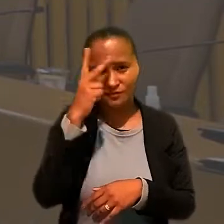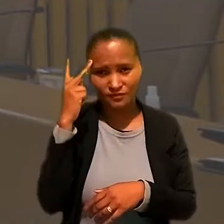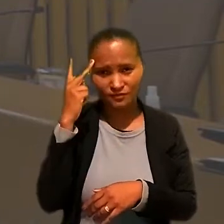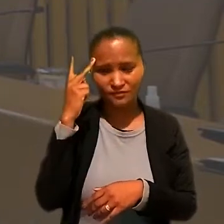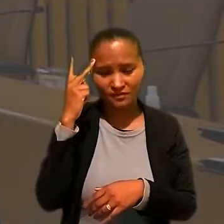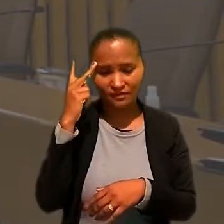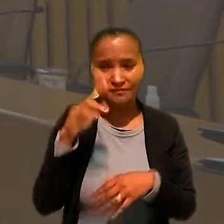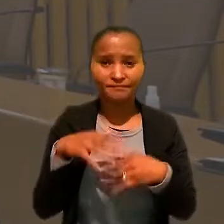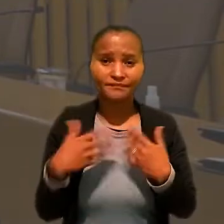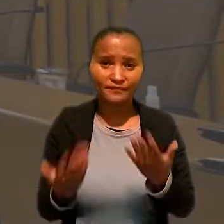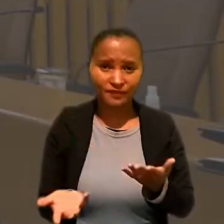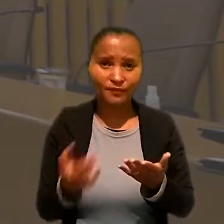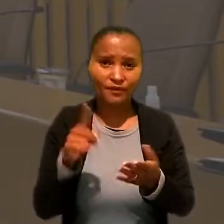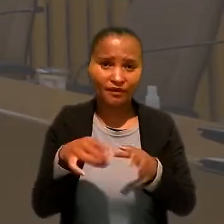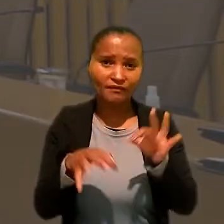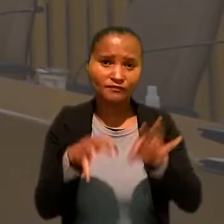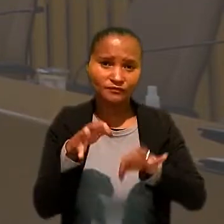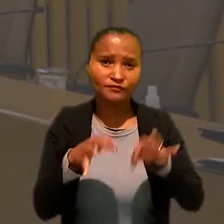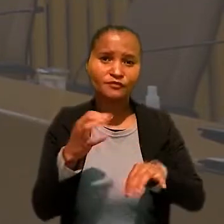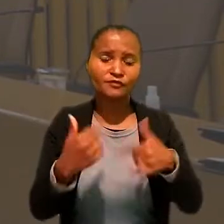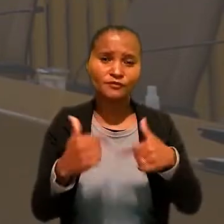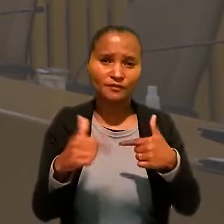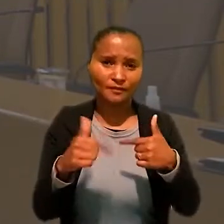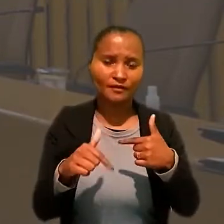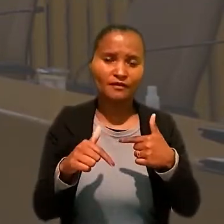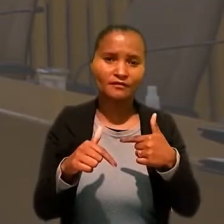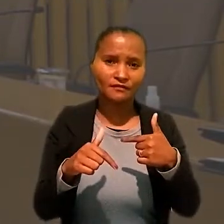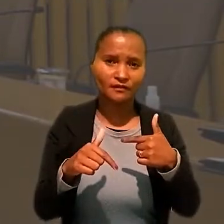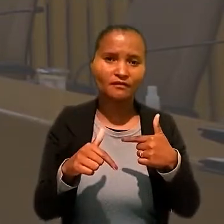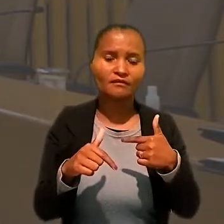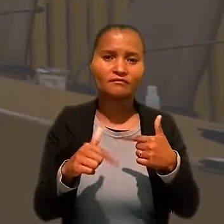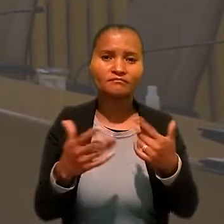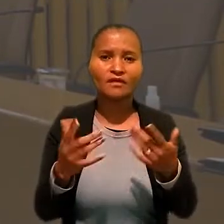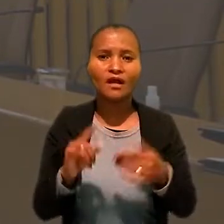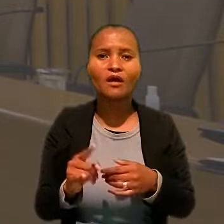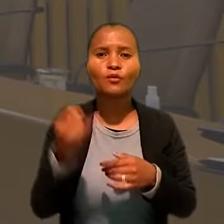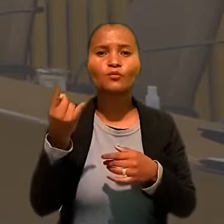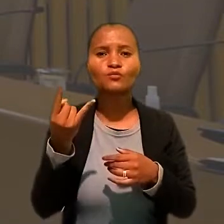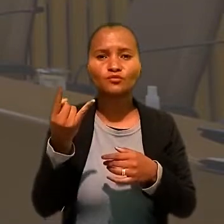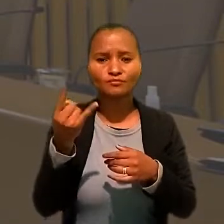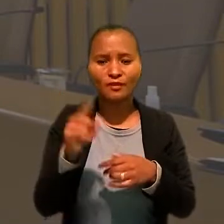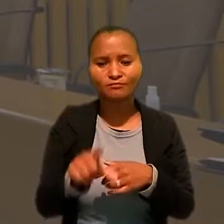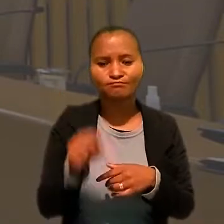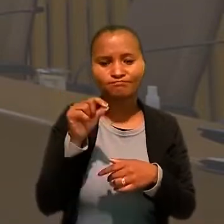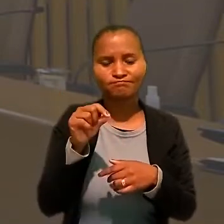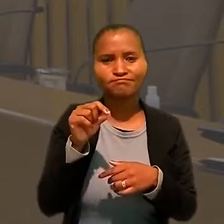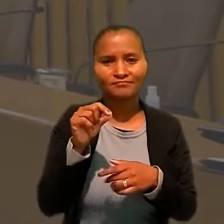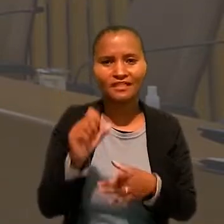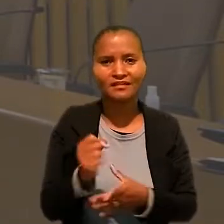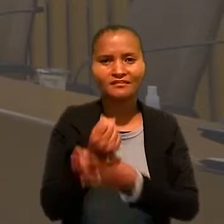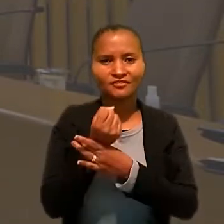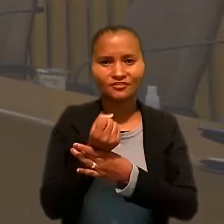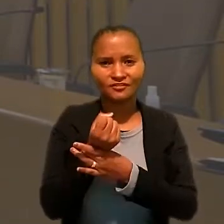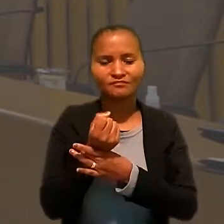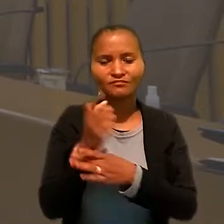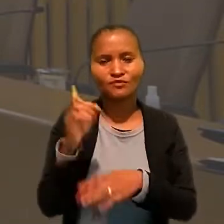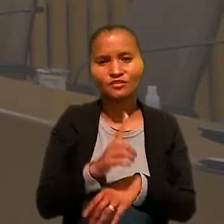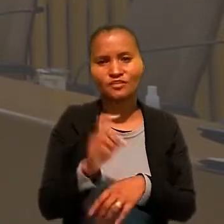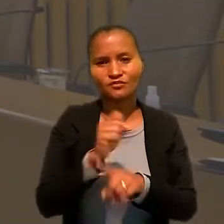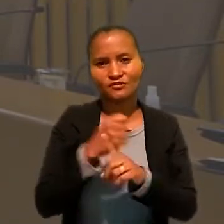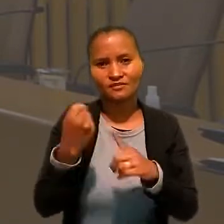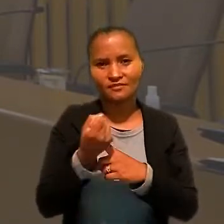Ou seja, é a Justiça do Trabalho a última porta de garantia dos direitos sociais".